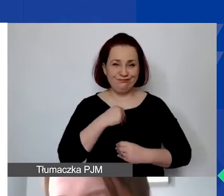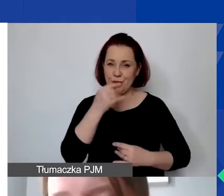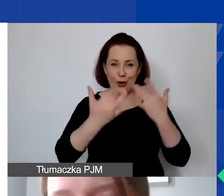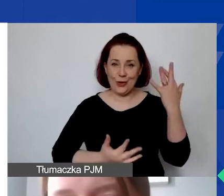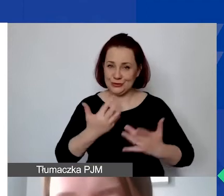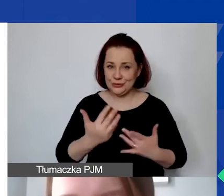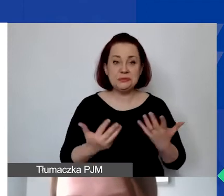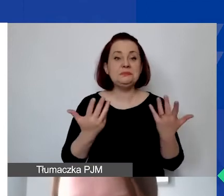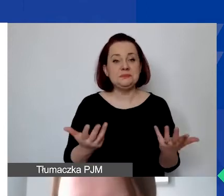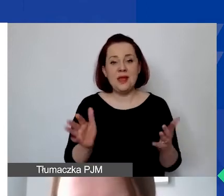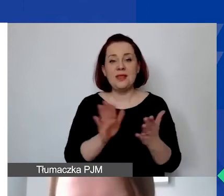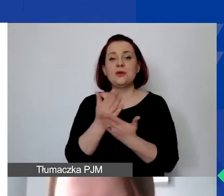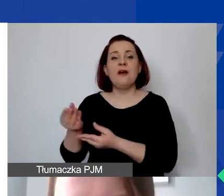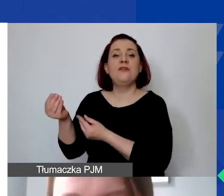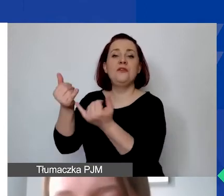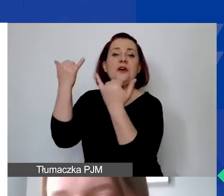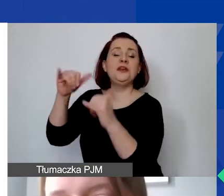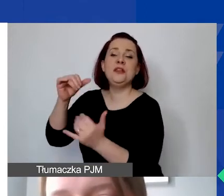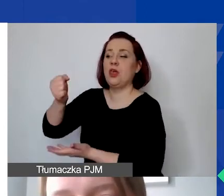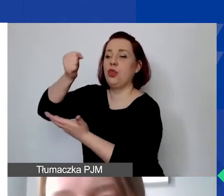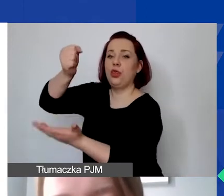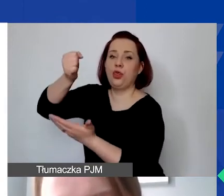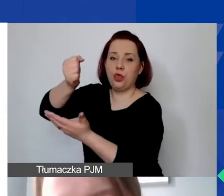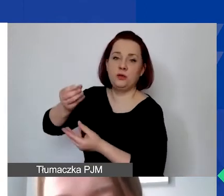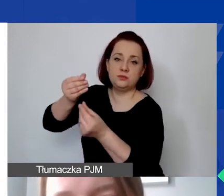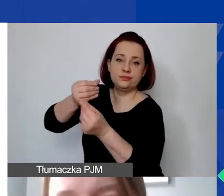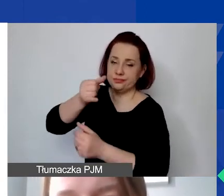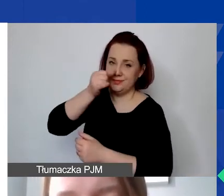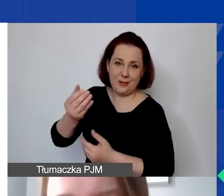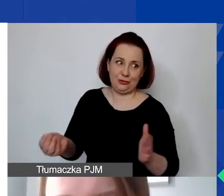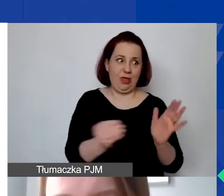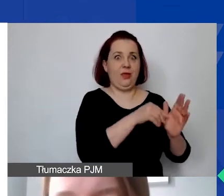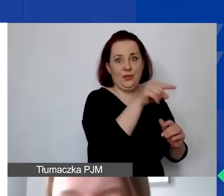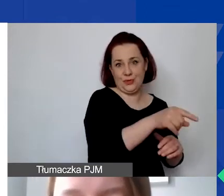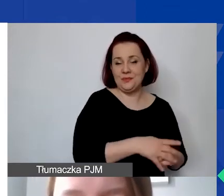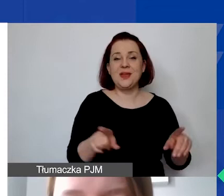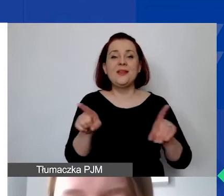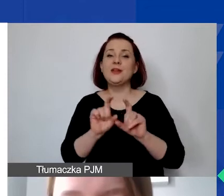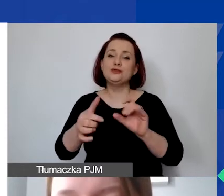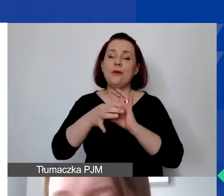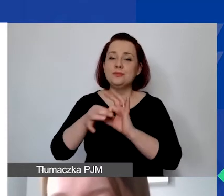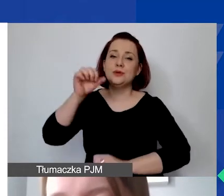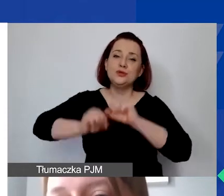które są sfinansowane z innych źródeł. Ale także te, które dotyczą postępowania sądowego, grzywien, kar